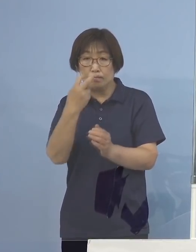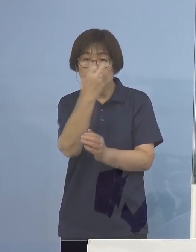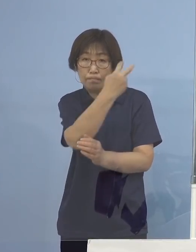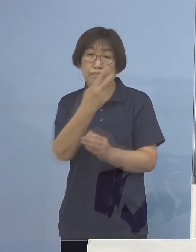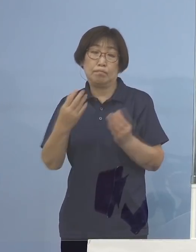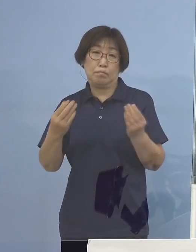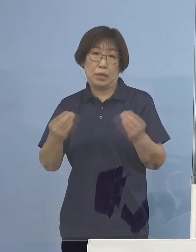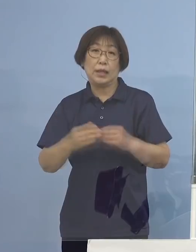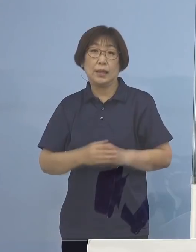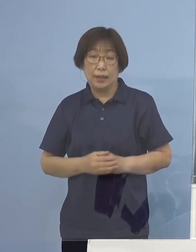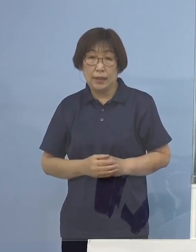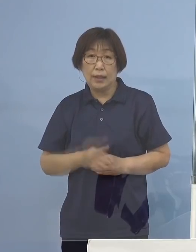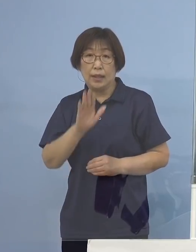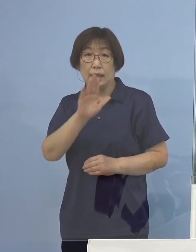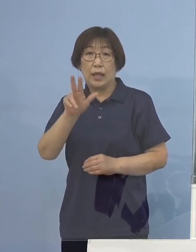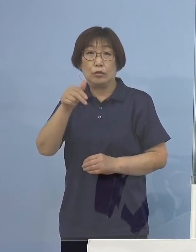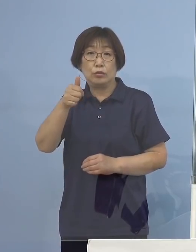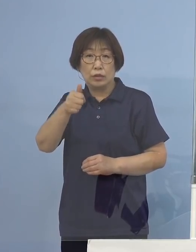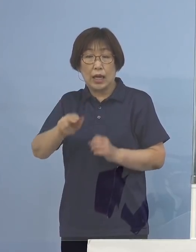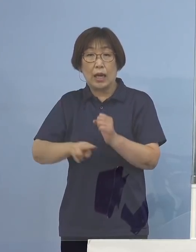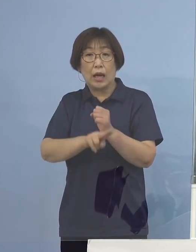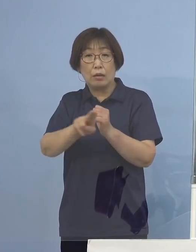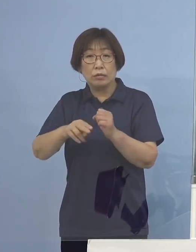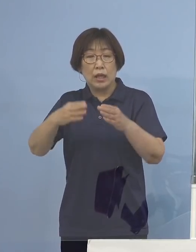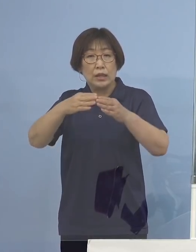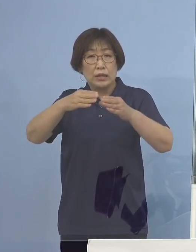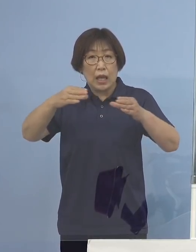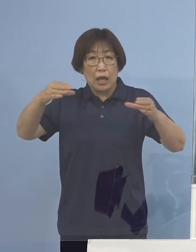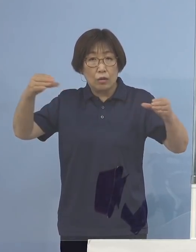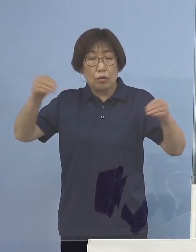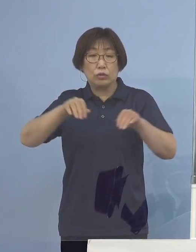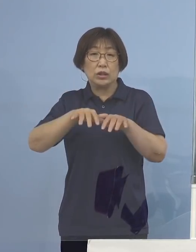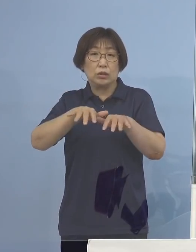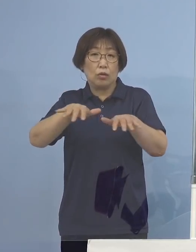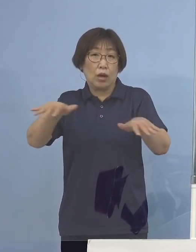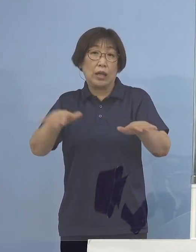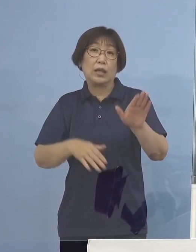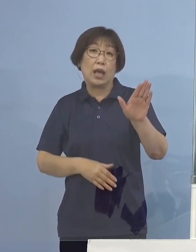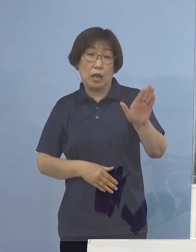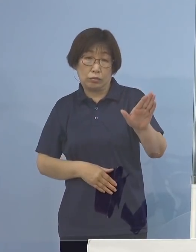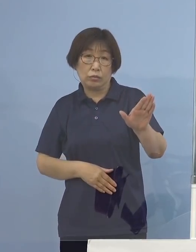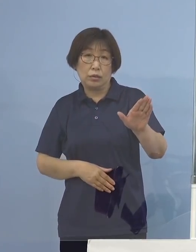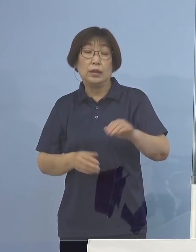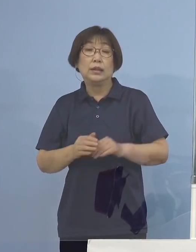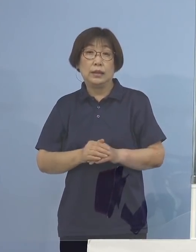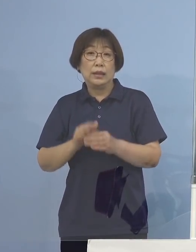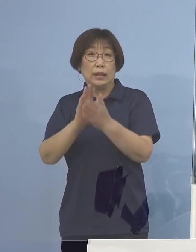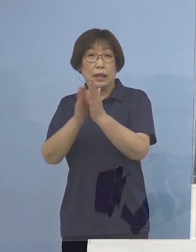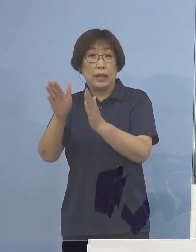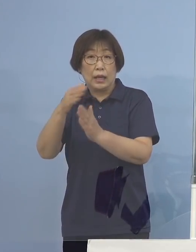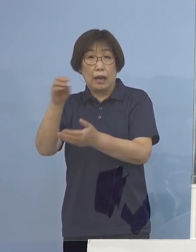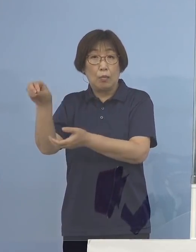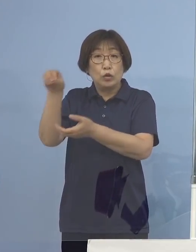いわばデルタ株が全国に広がっている もちろん持ち込まれているエリア 徳島をはじめですね